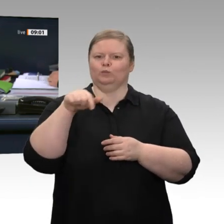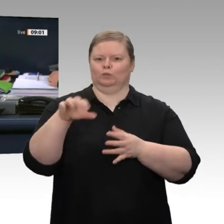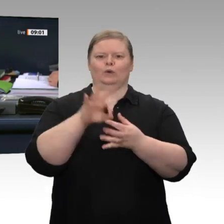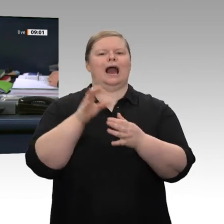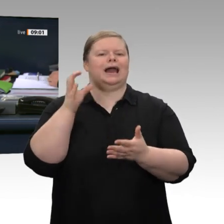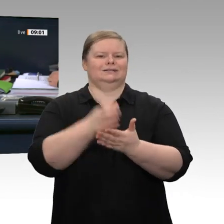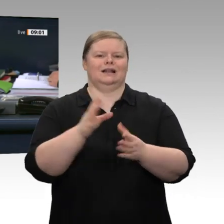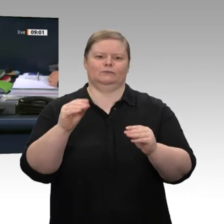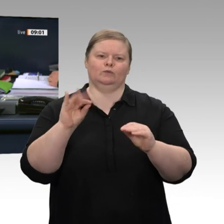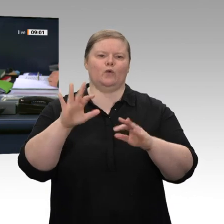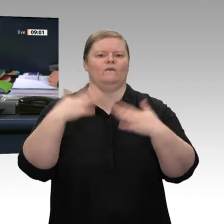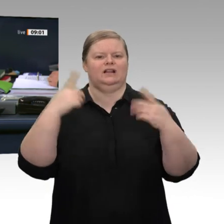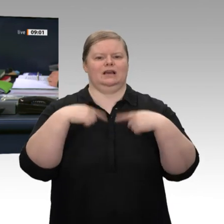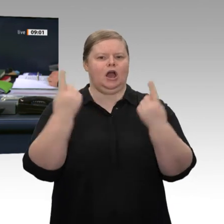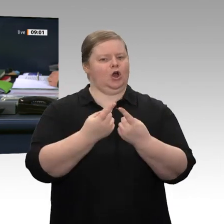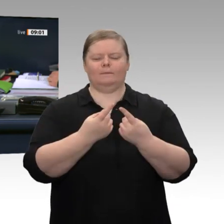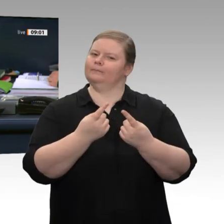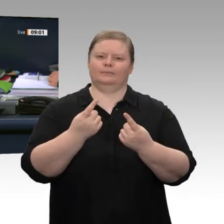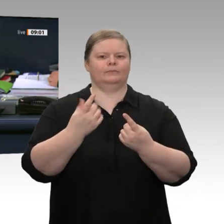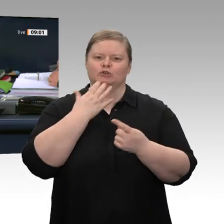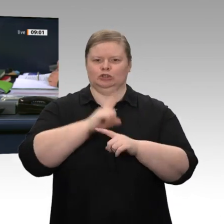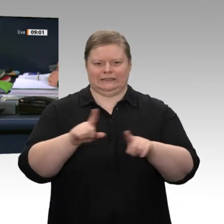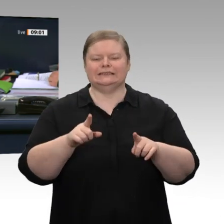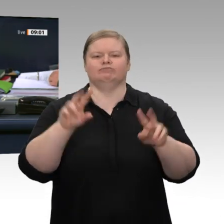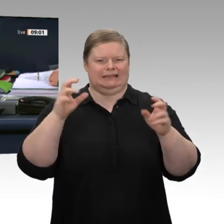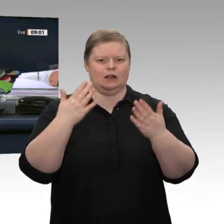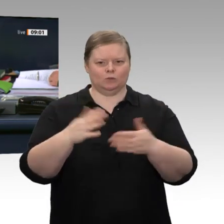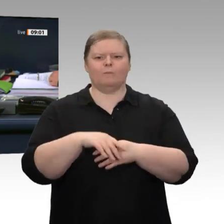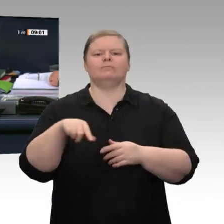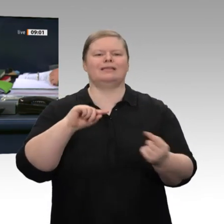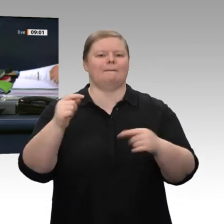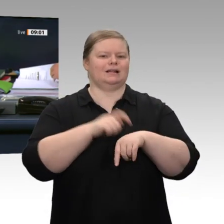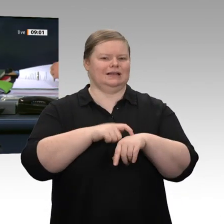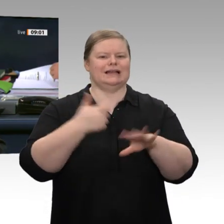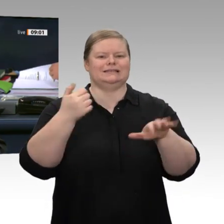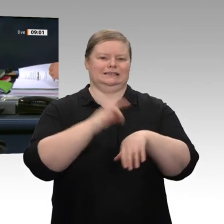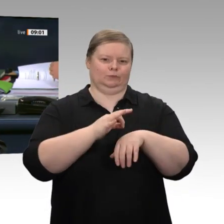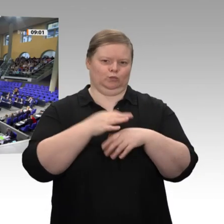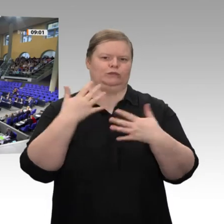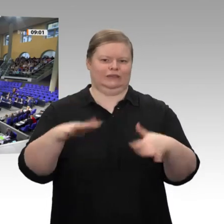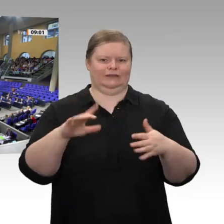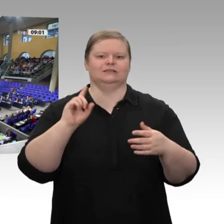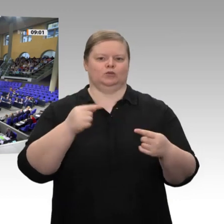entfällt. Sind Sie mit diesen Vereinbarungen einverstanden?